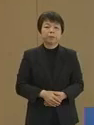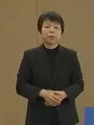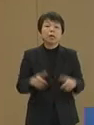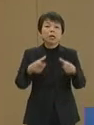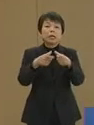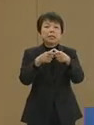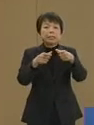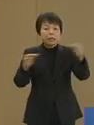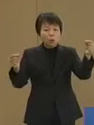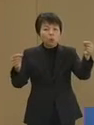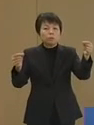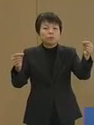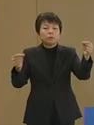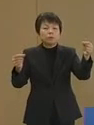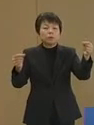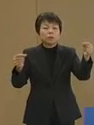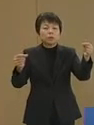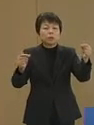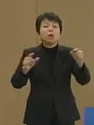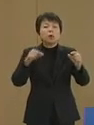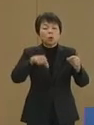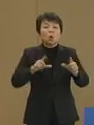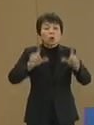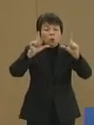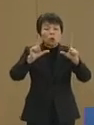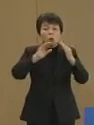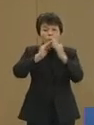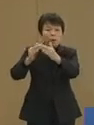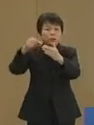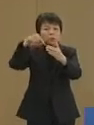日本にこの東京の街にこのような